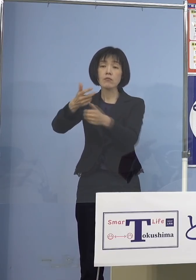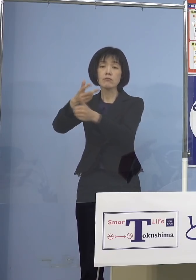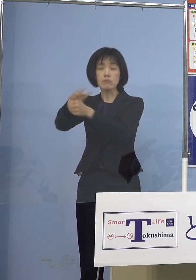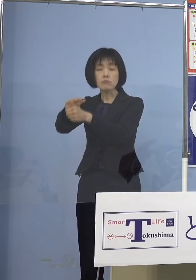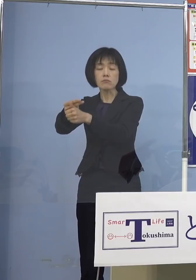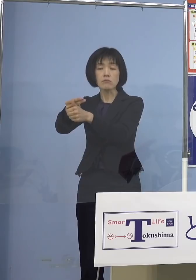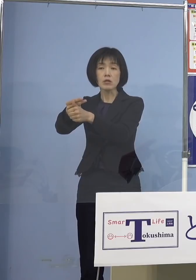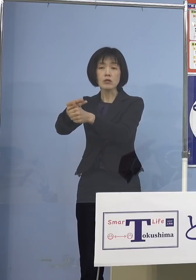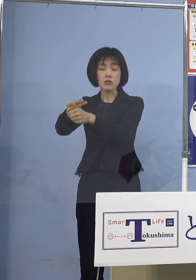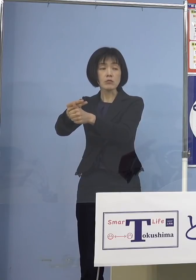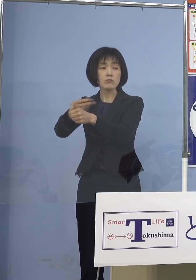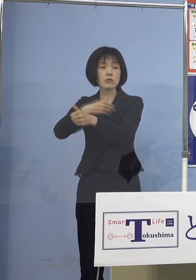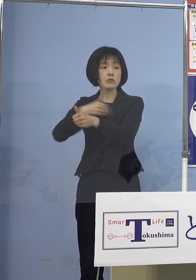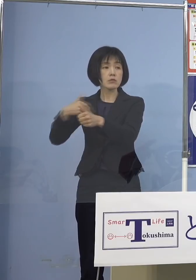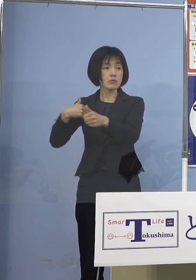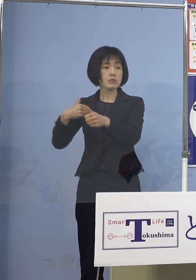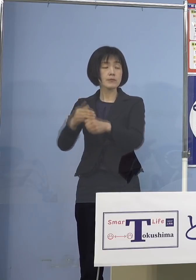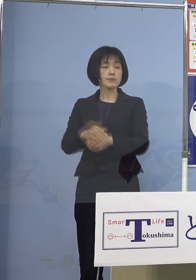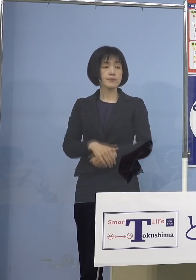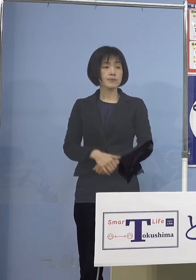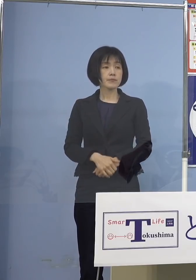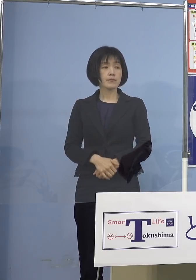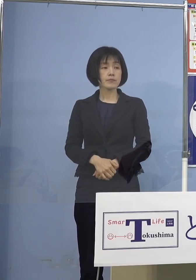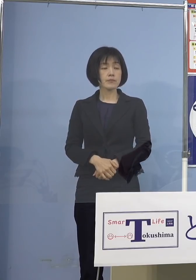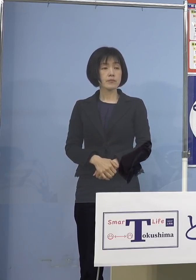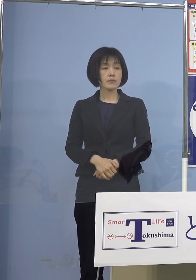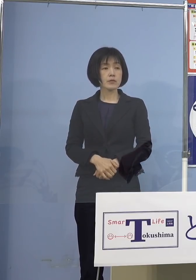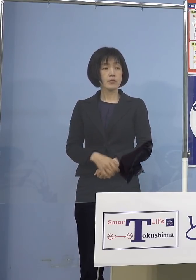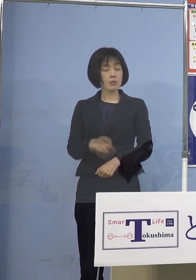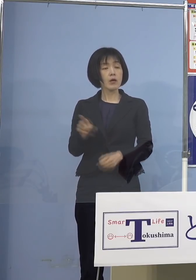とらせていただいた 新たな概念の広域接種